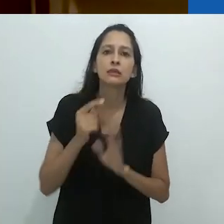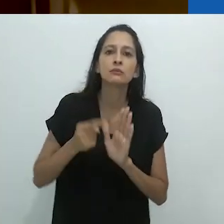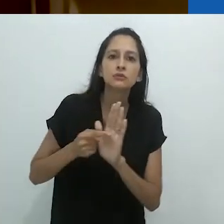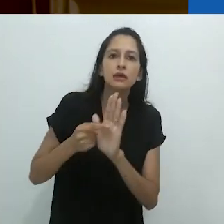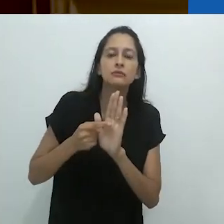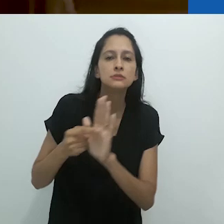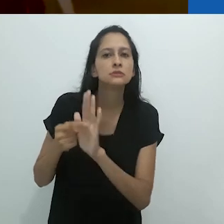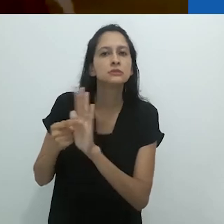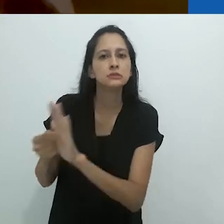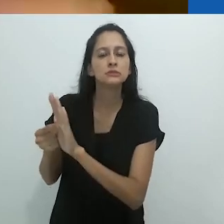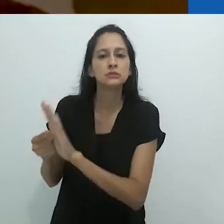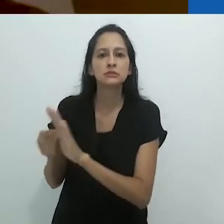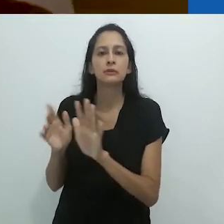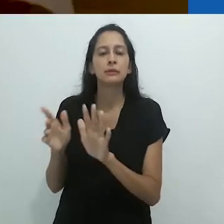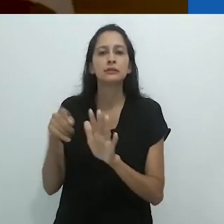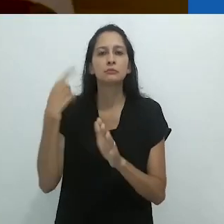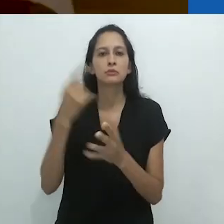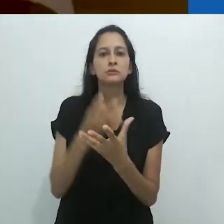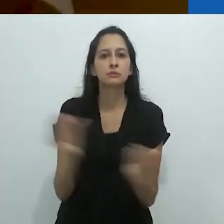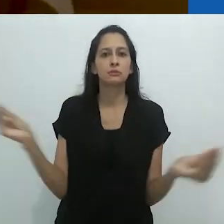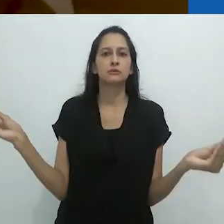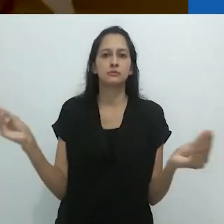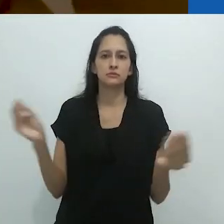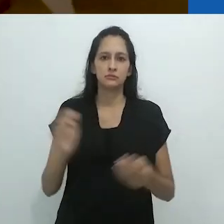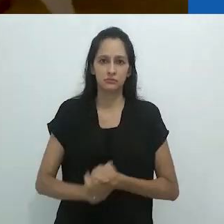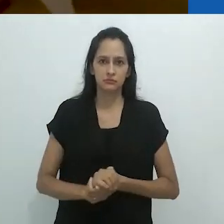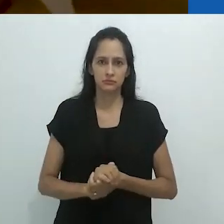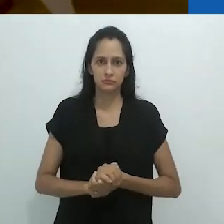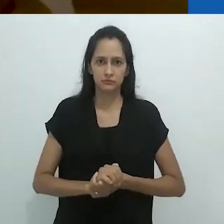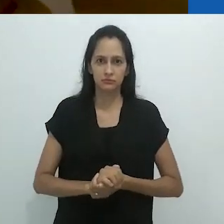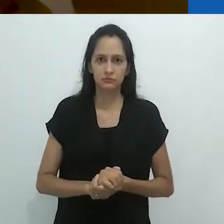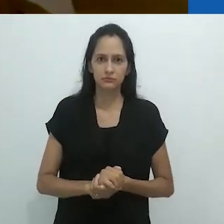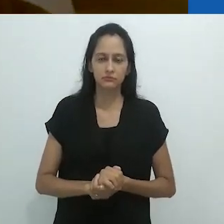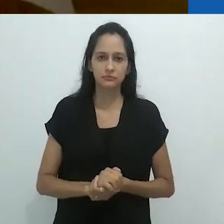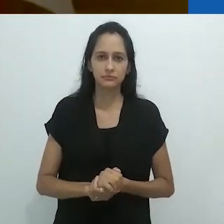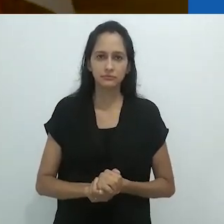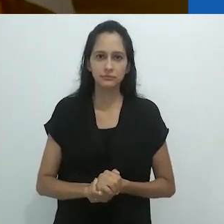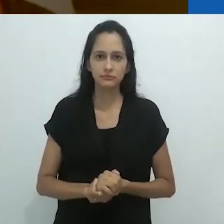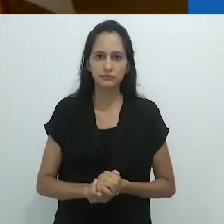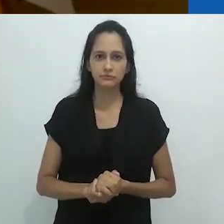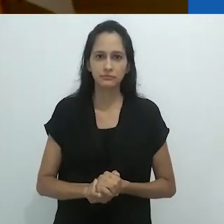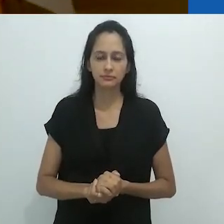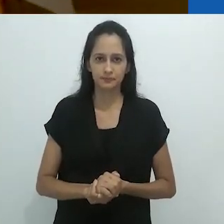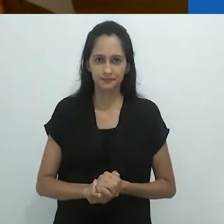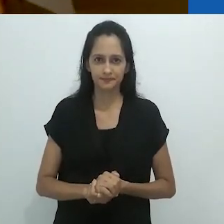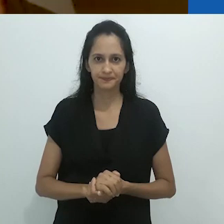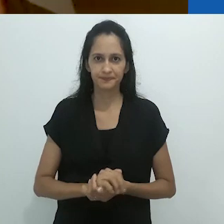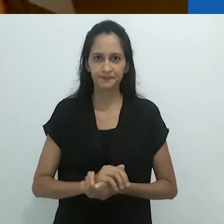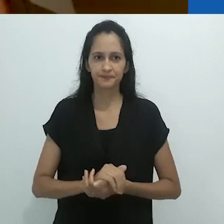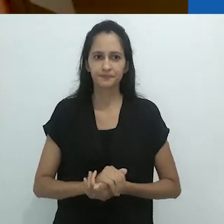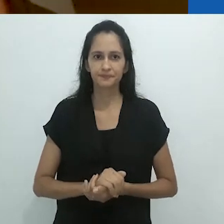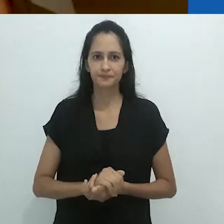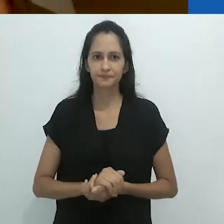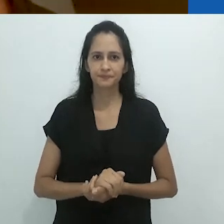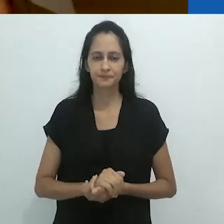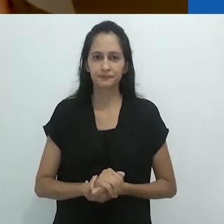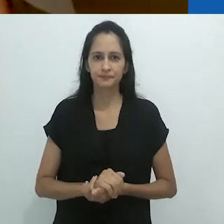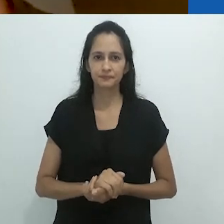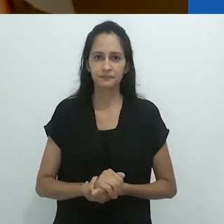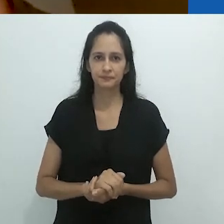buscando meios de expressão adequados para sua extinção.